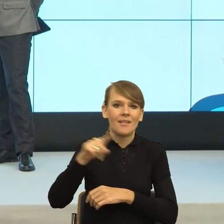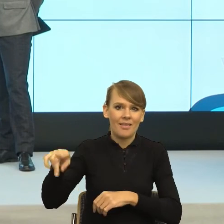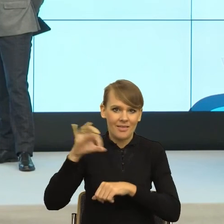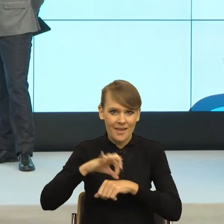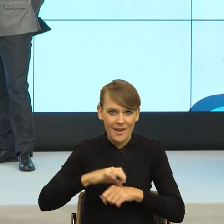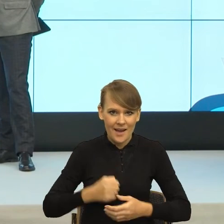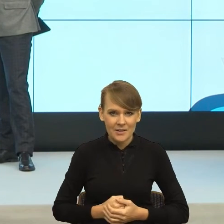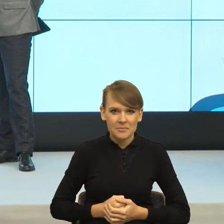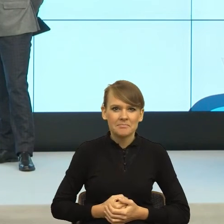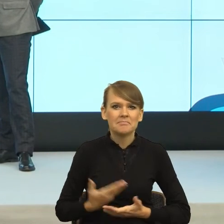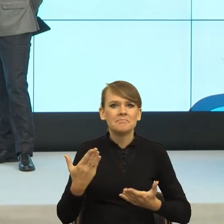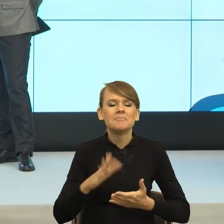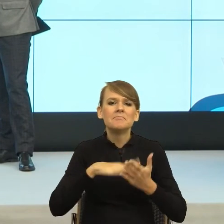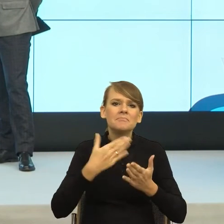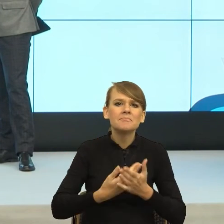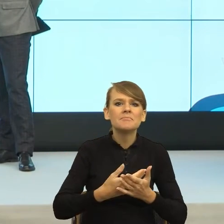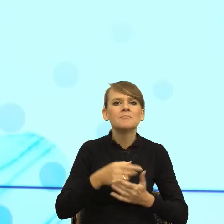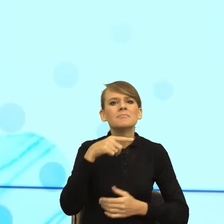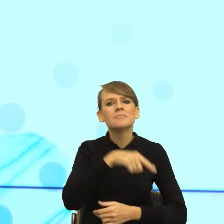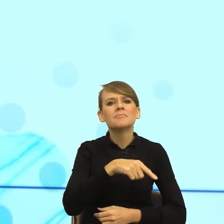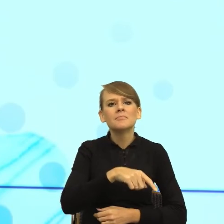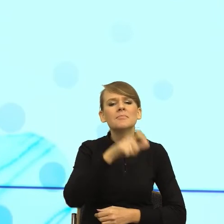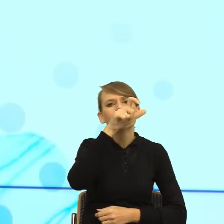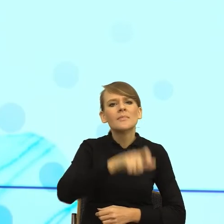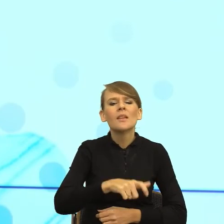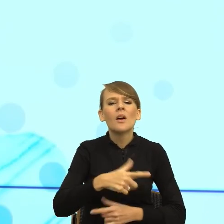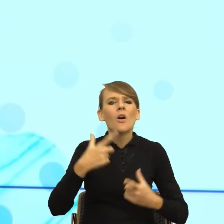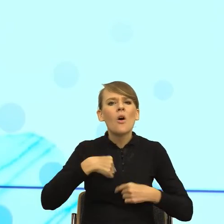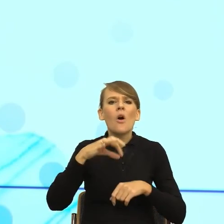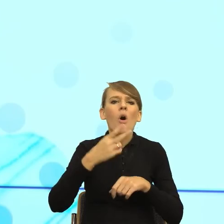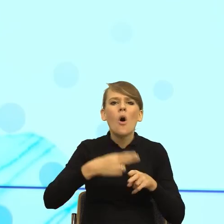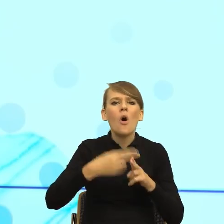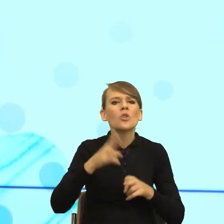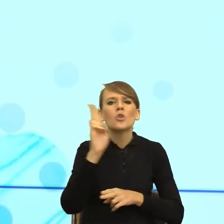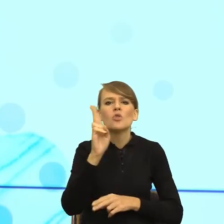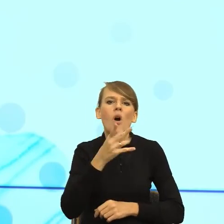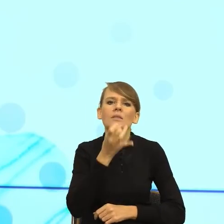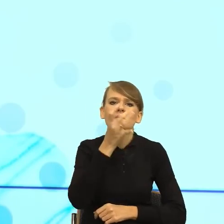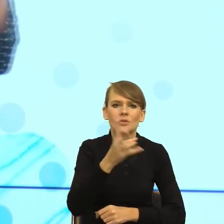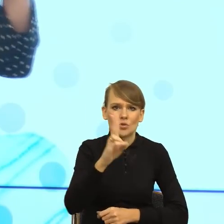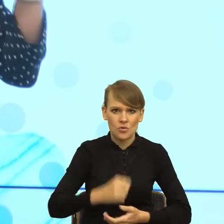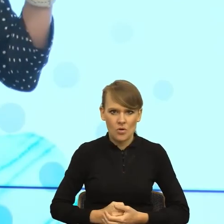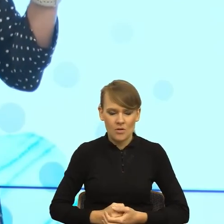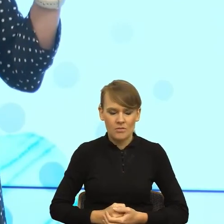Skarży pacjent, który używa konstrukcji "mi", pan mi nie powiedział. "Mi", to malutkie słówko, to jest taki celownik wpływu,